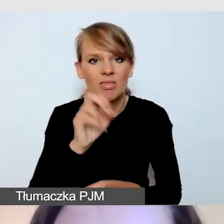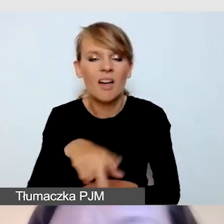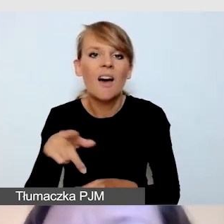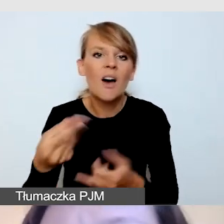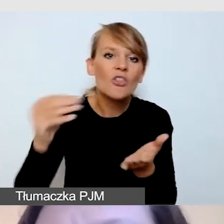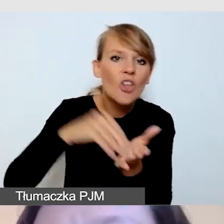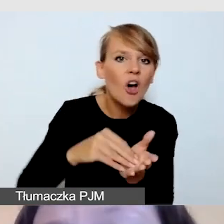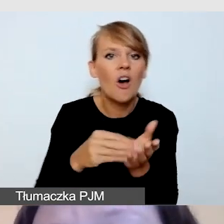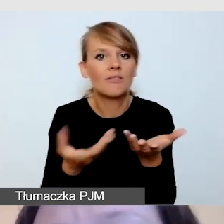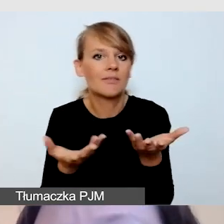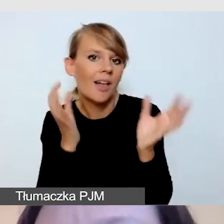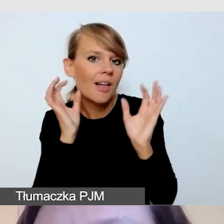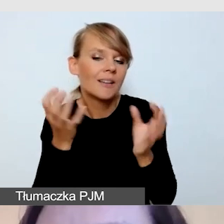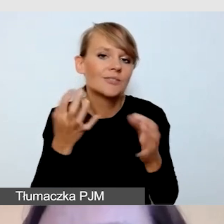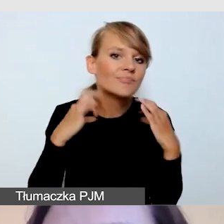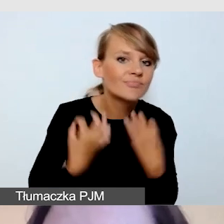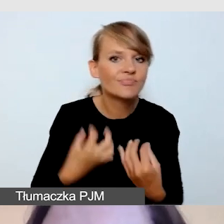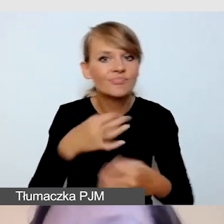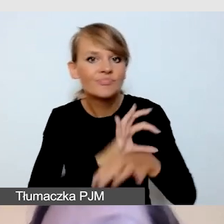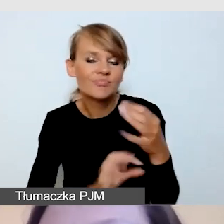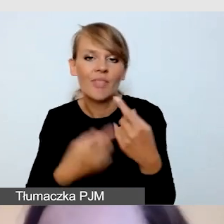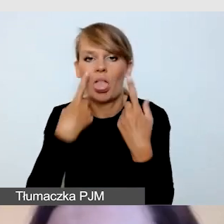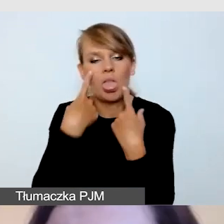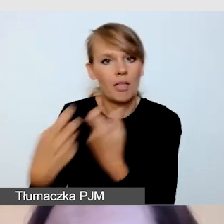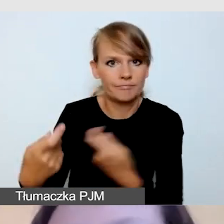Niemniej jednak jako elementy mniejszej wagi